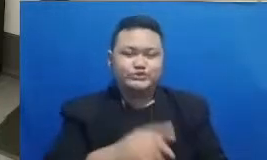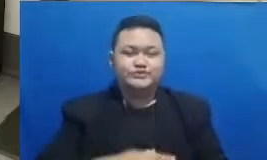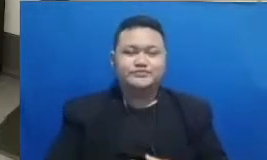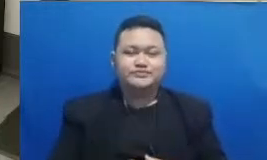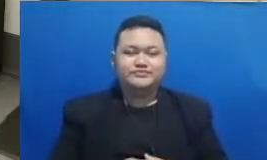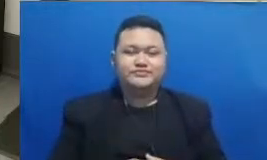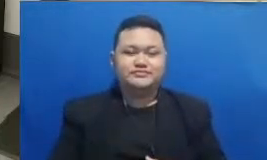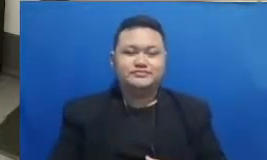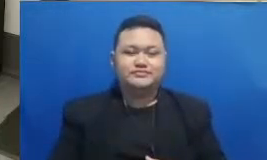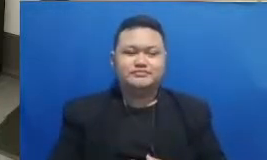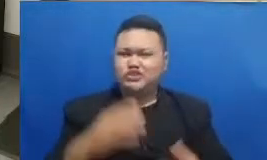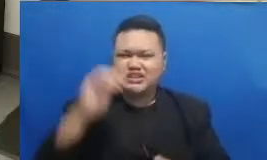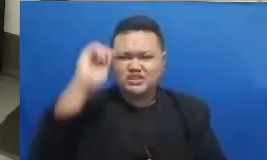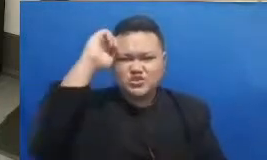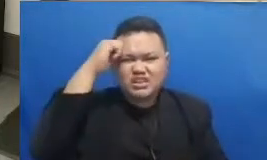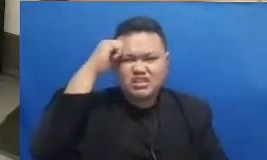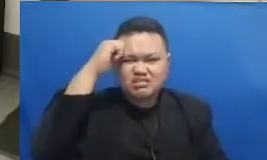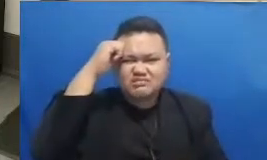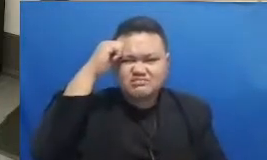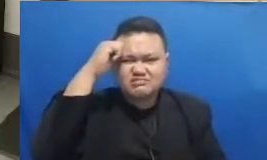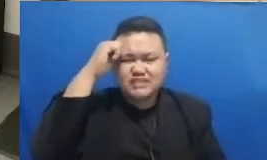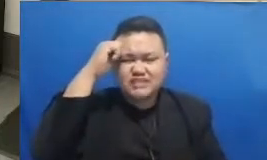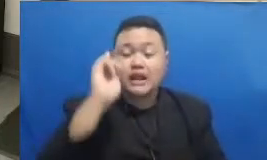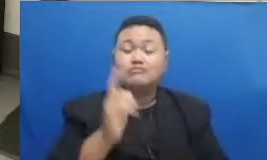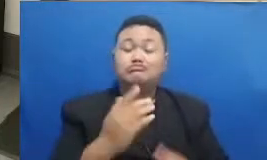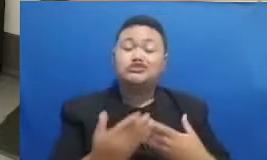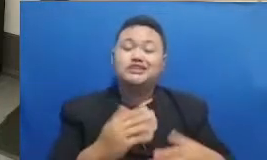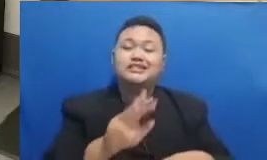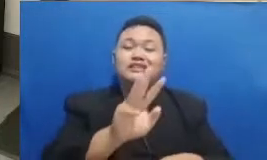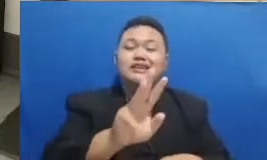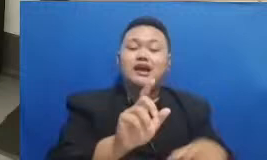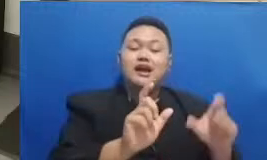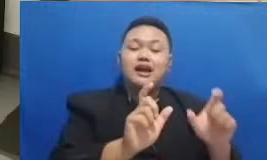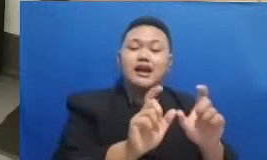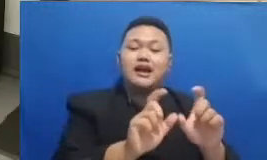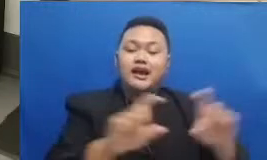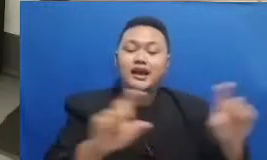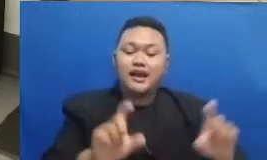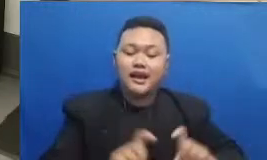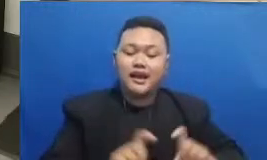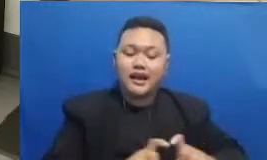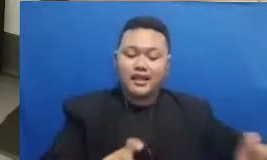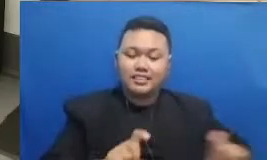Ya karena ada tiga kata ya oke yang pertama kata pertama ini dulunya adalah ajakan kata